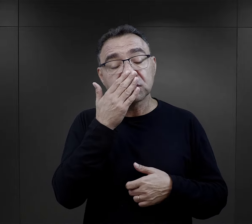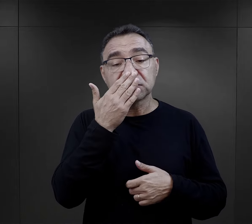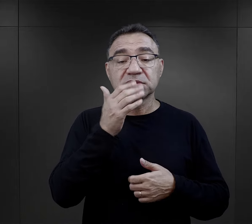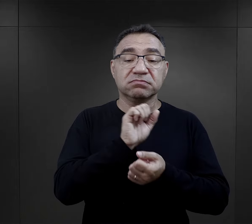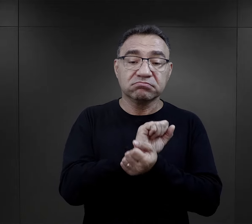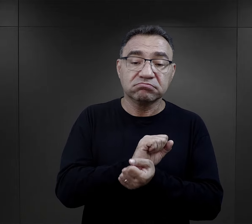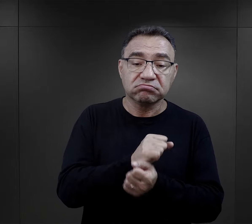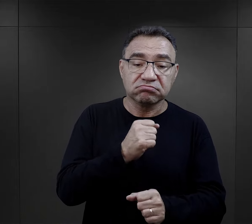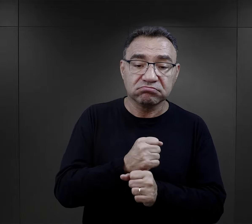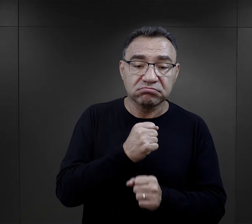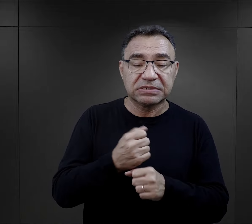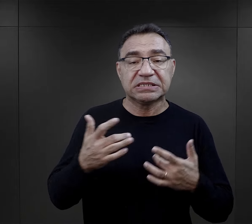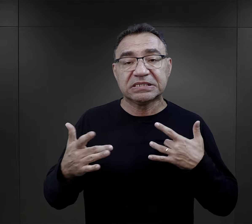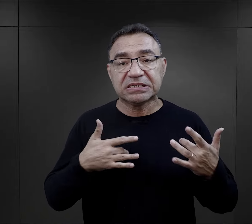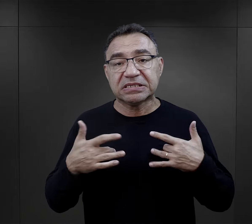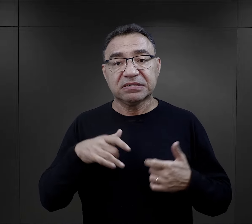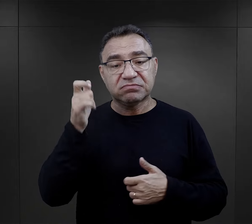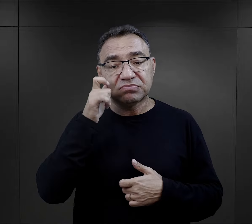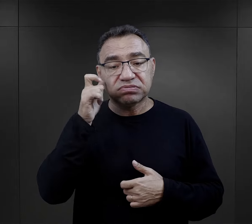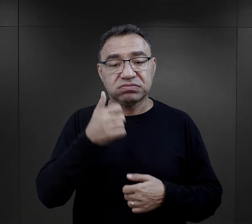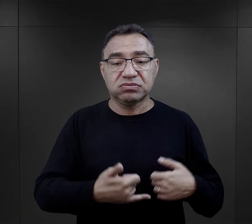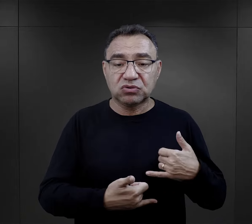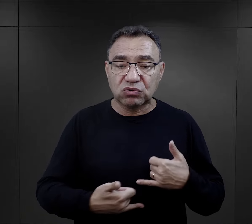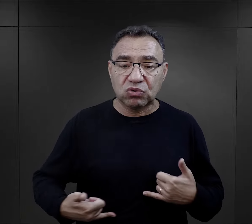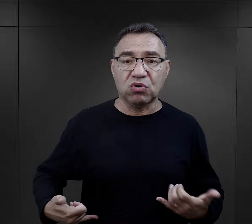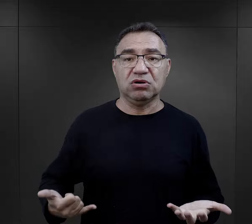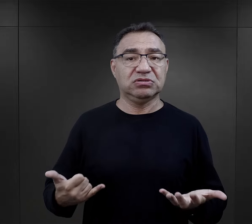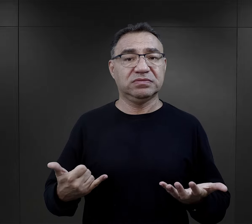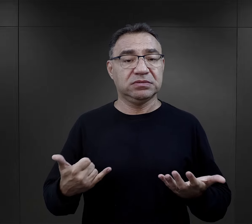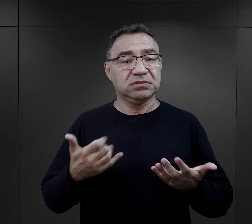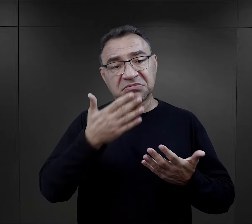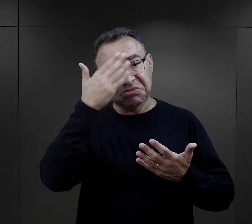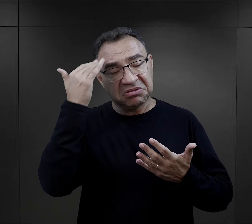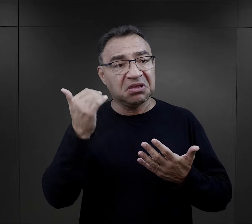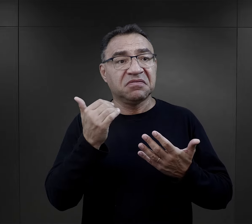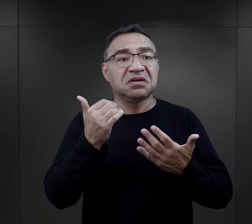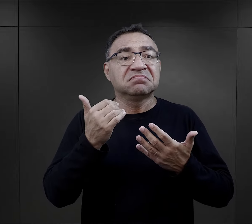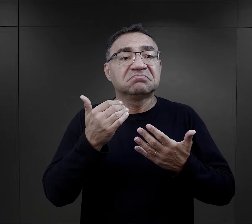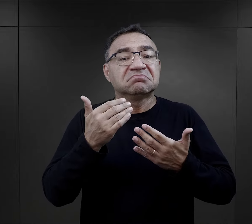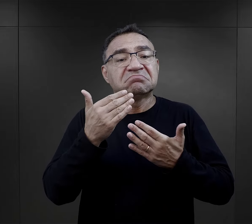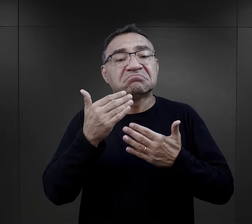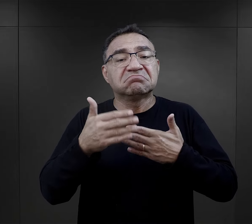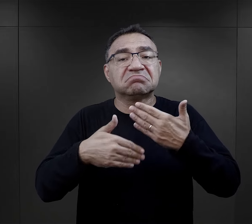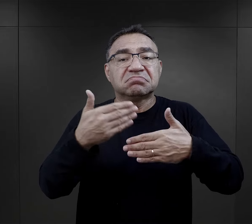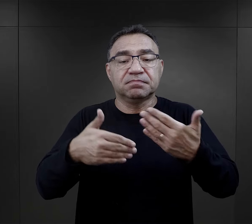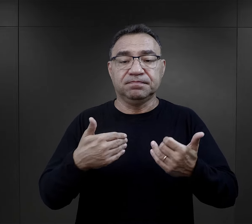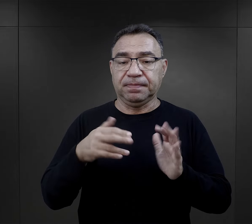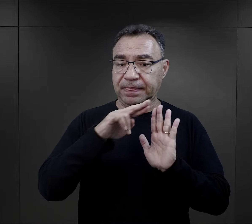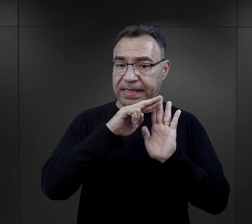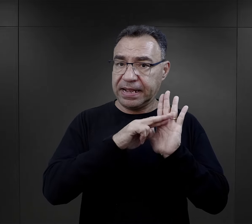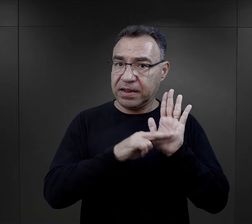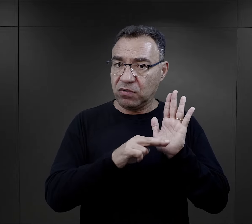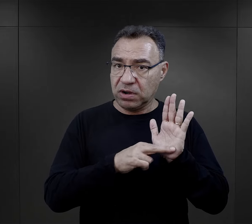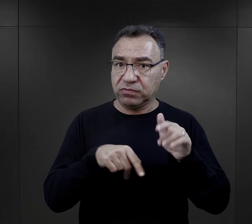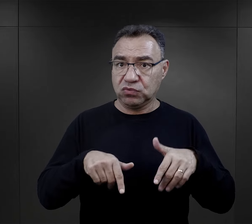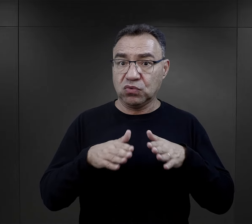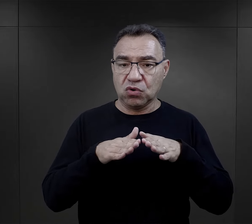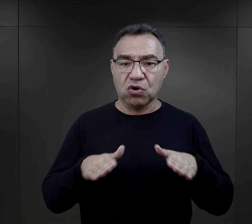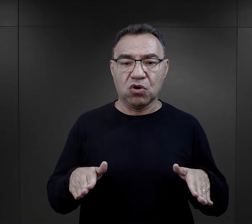Pełna niewolniczej pracy, wyczerpania, przemocy, głodu i nieprzewidywalności dnia codziennego. Regulamin obozowy,